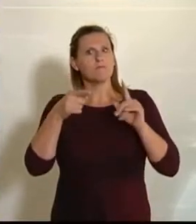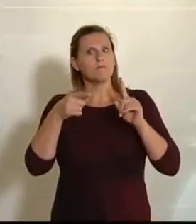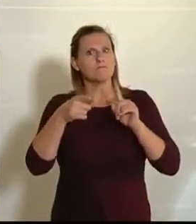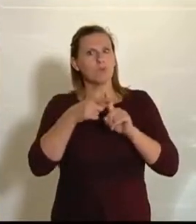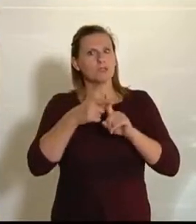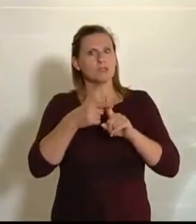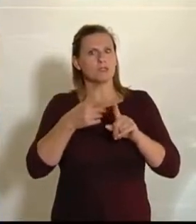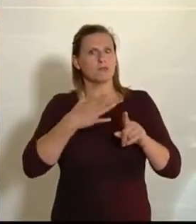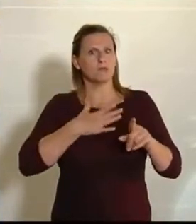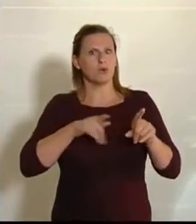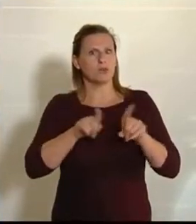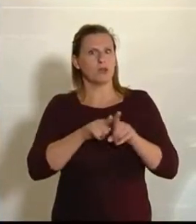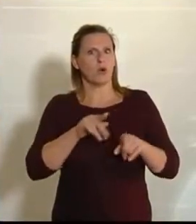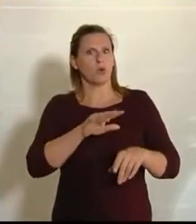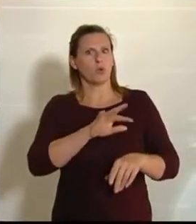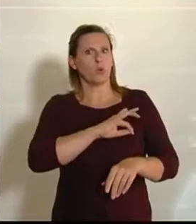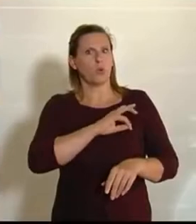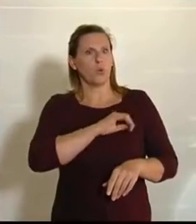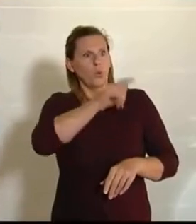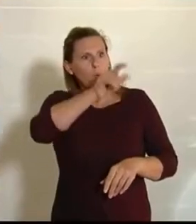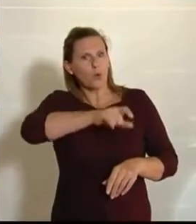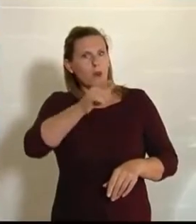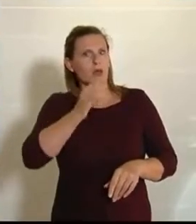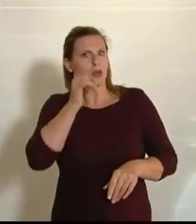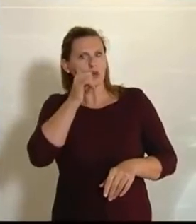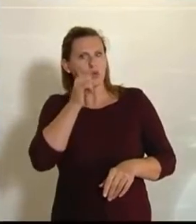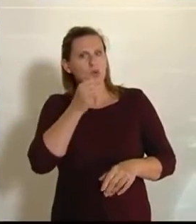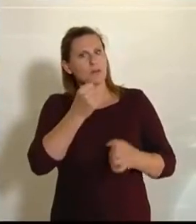den Grünen ausdrücklich bedanken –, ist, dass sie in diesen Antrag noch einen ganz